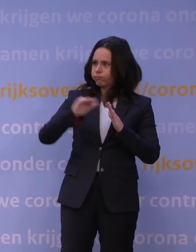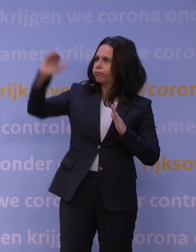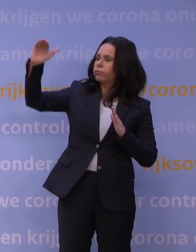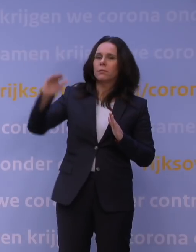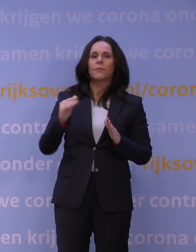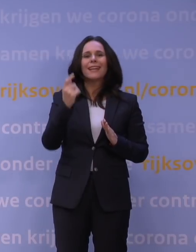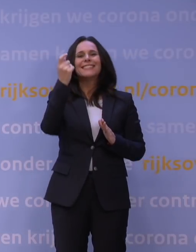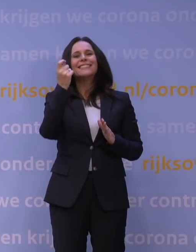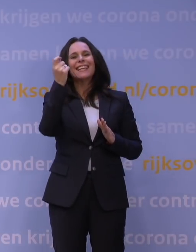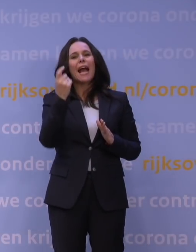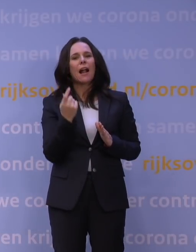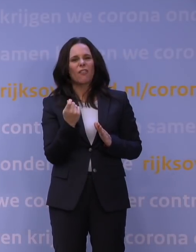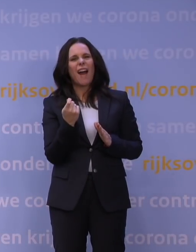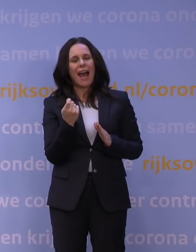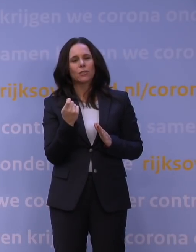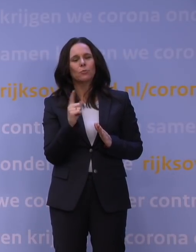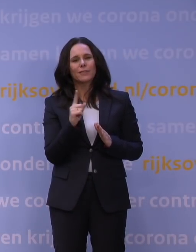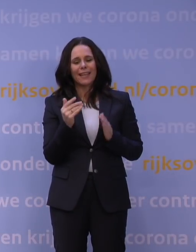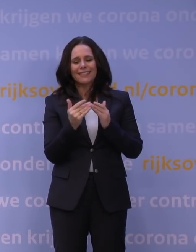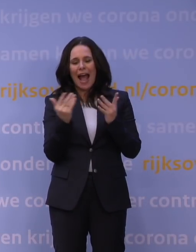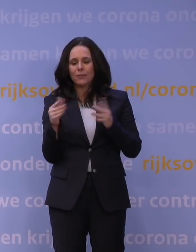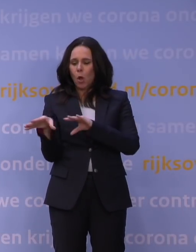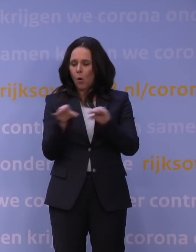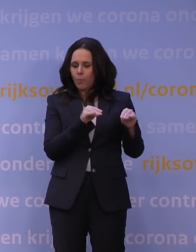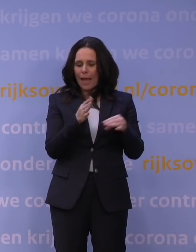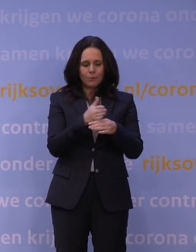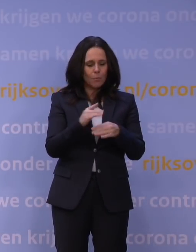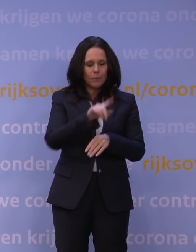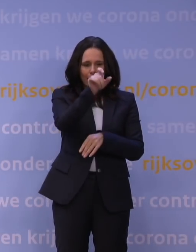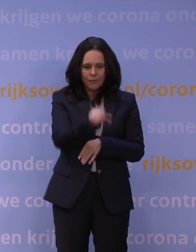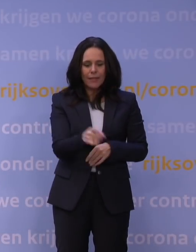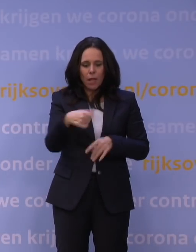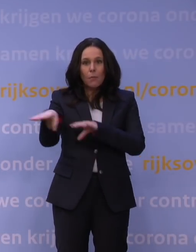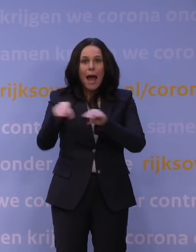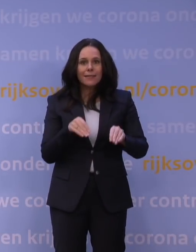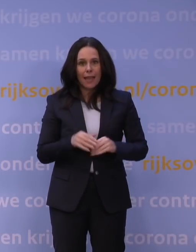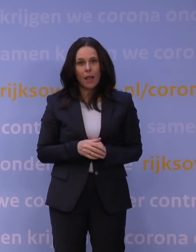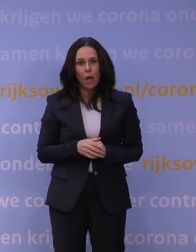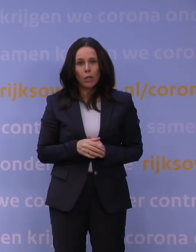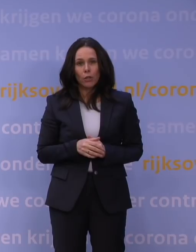dus bepaalde aantallen opnamen gemiddeld per week, dan zullen wij maatregelen nemen. Dat hebben we gedaan begin november.